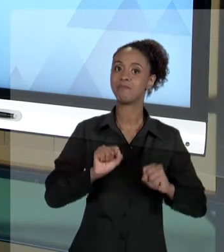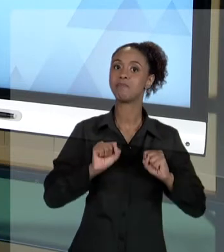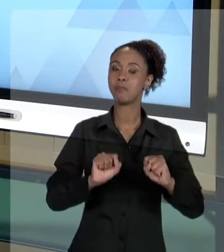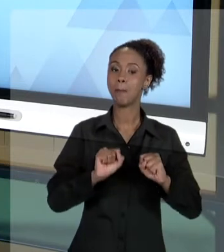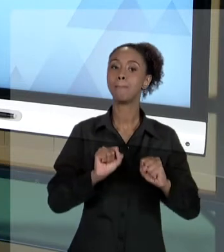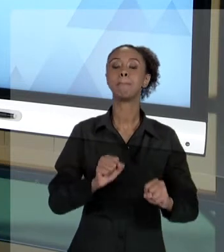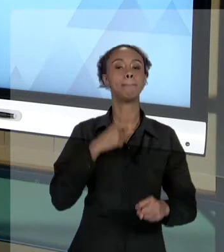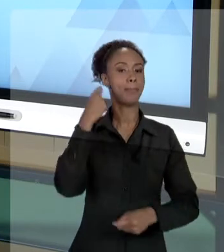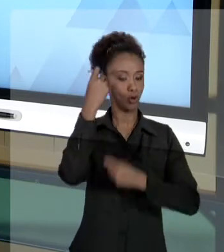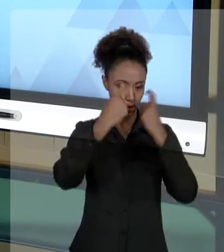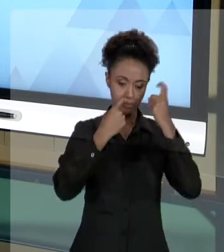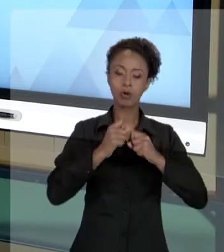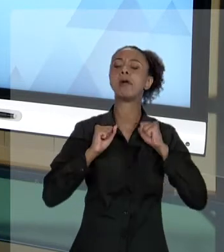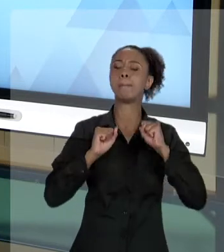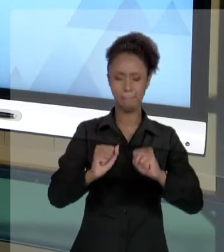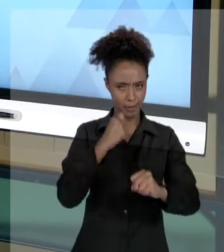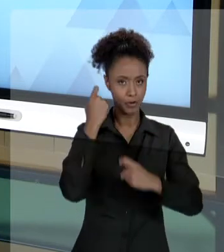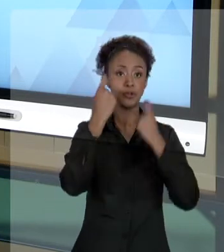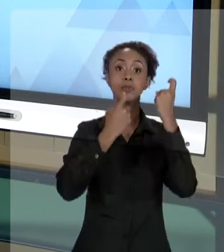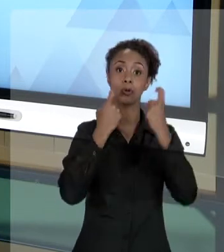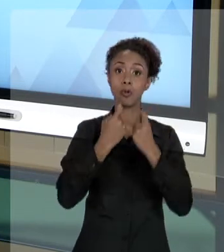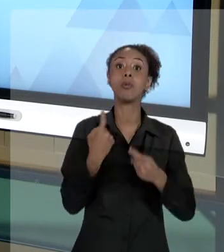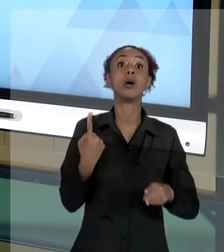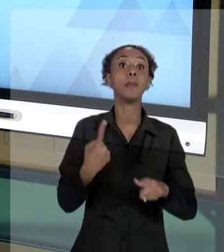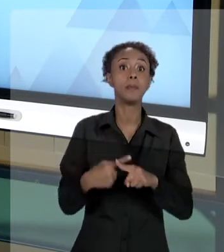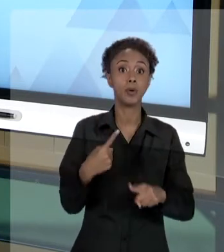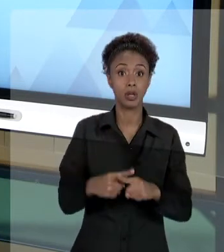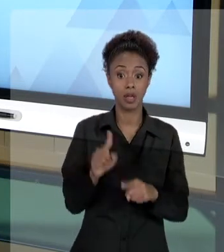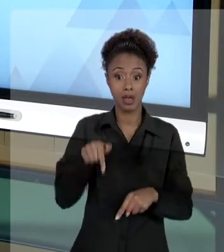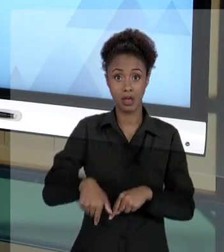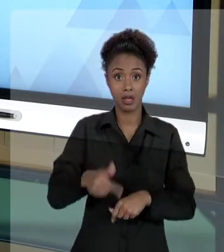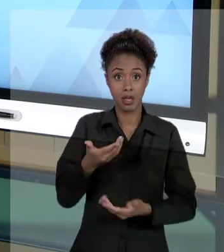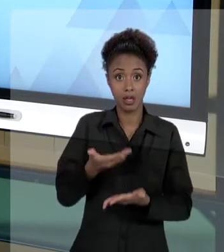TECNÓLOGO EM GESTÃO PÚBLICA, VOCÊ TEM UMA CARGA